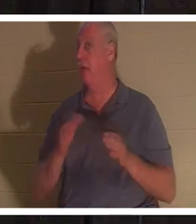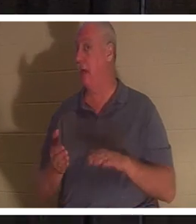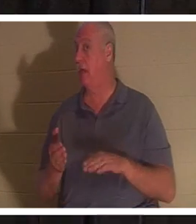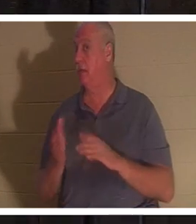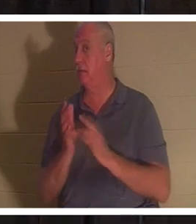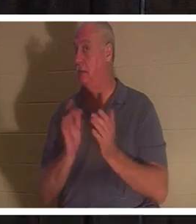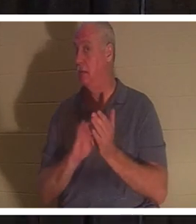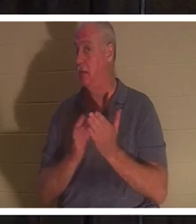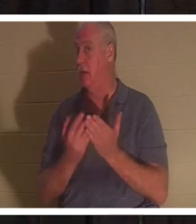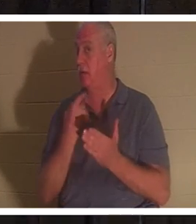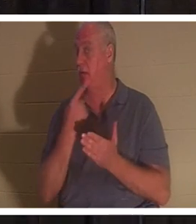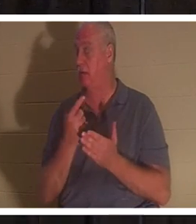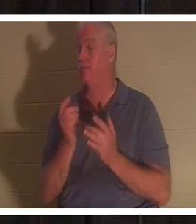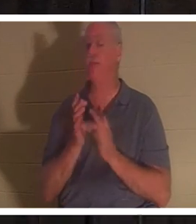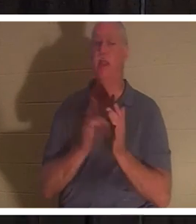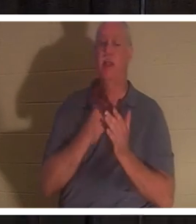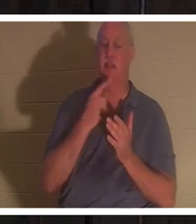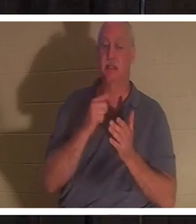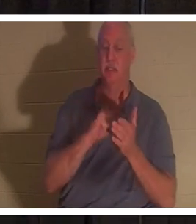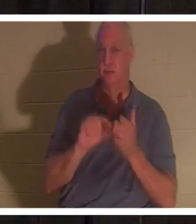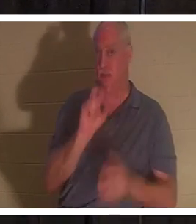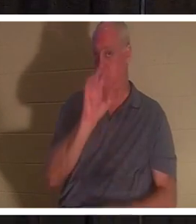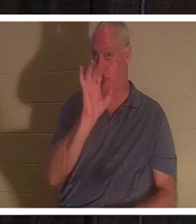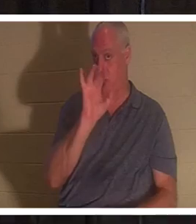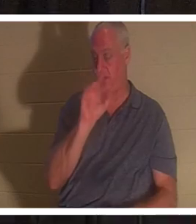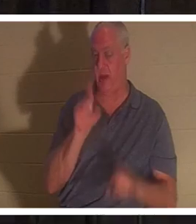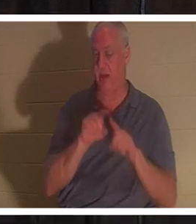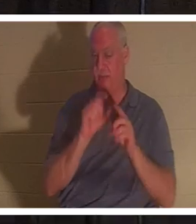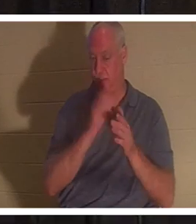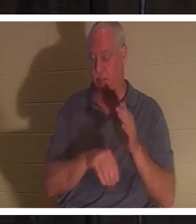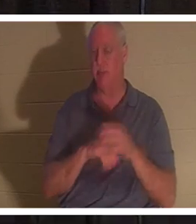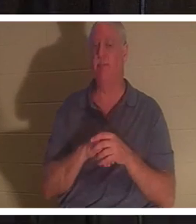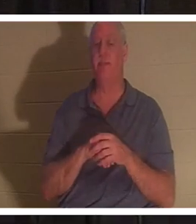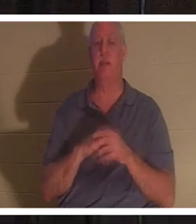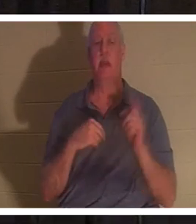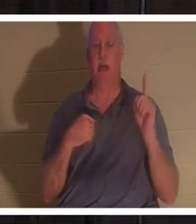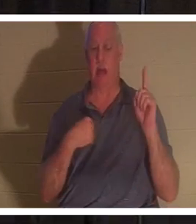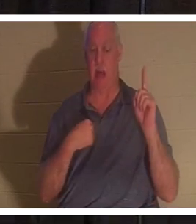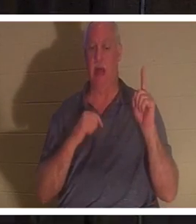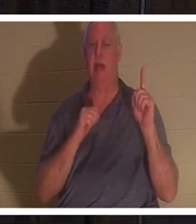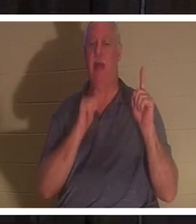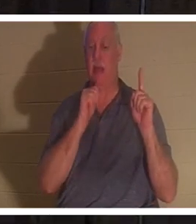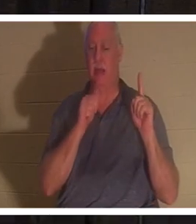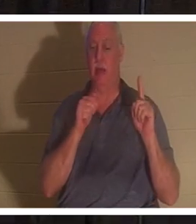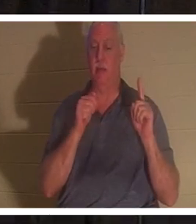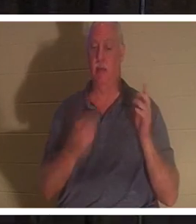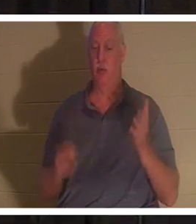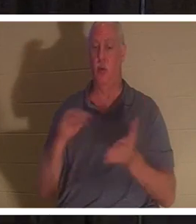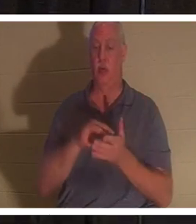Jesus sagte im Vers 25 desselben Kapitels: „Ich bin die Auferstehung und das Leben. Wer